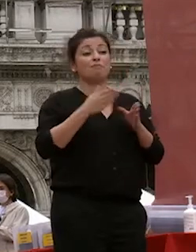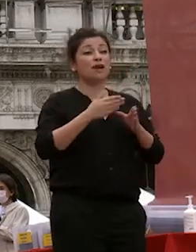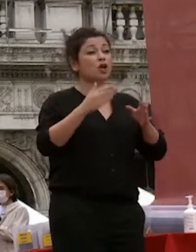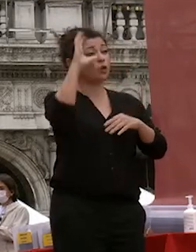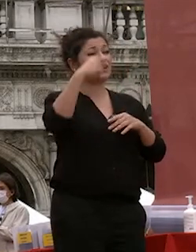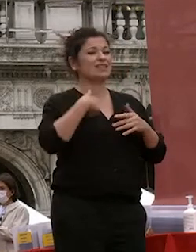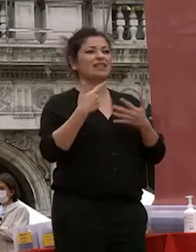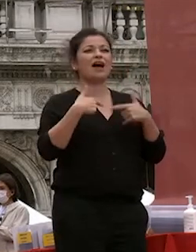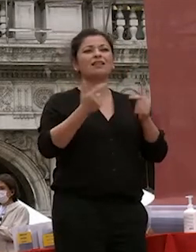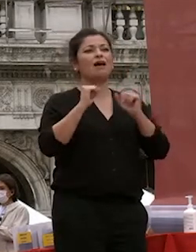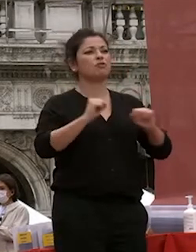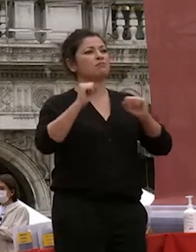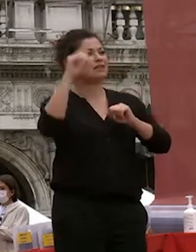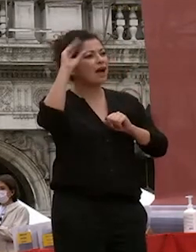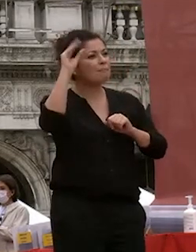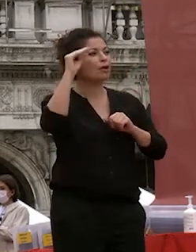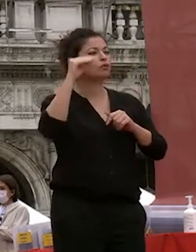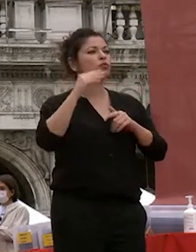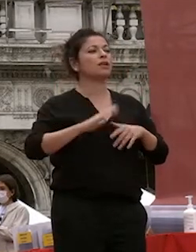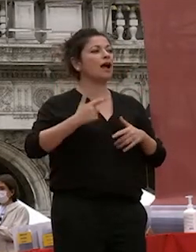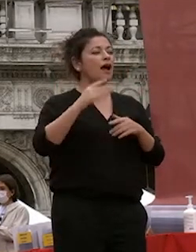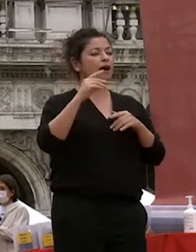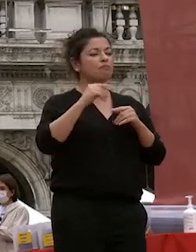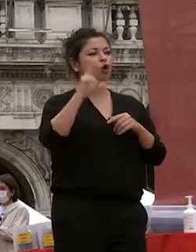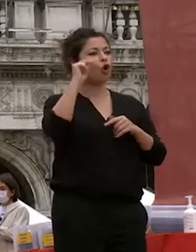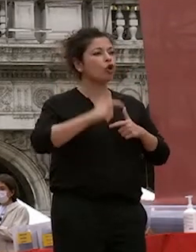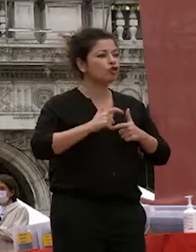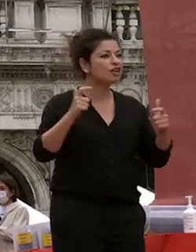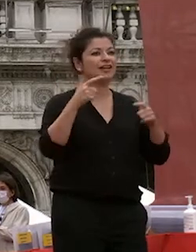accresciuto quel bagaglio di riconoscenza e di competenza che avete